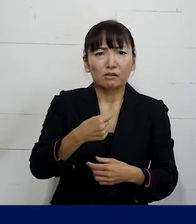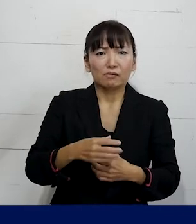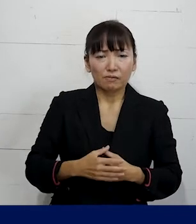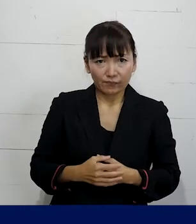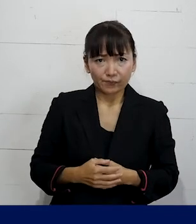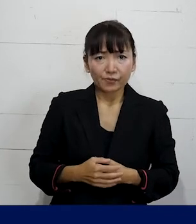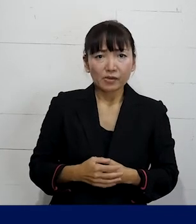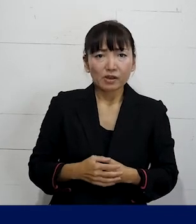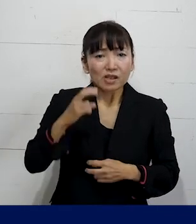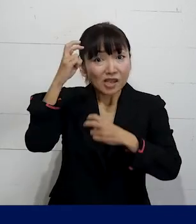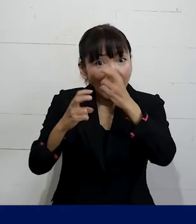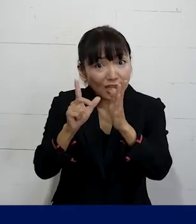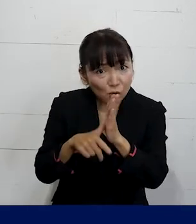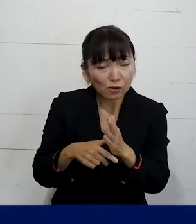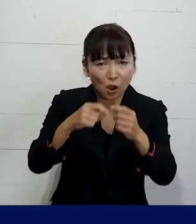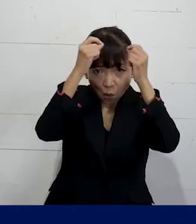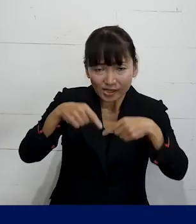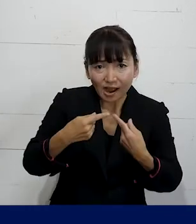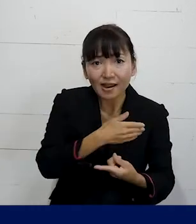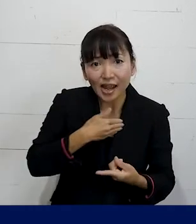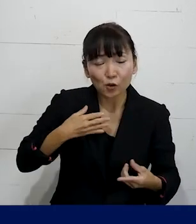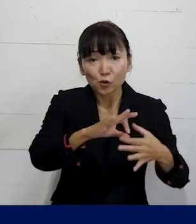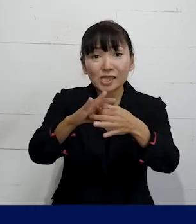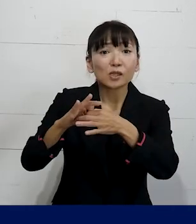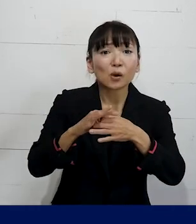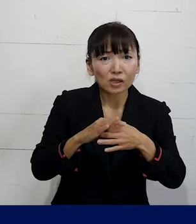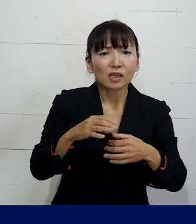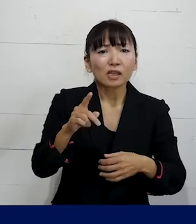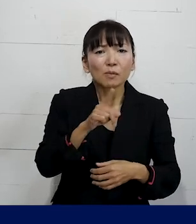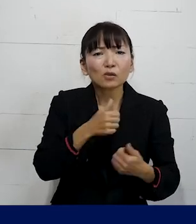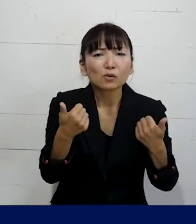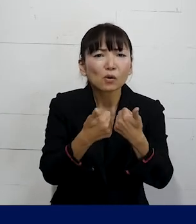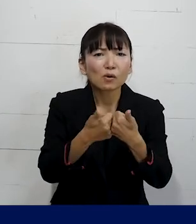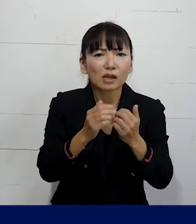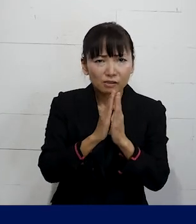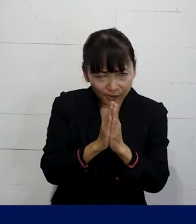まずは個人加盟のユニオンに 相談をしていただければと思います